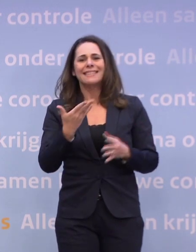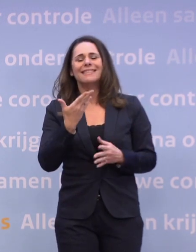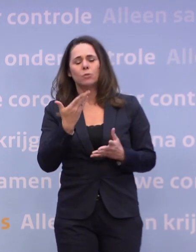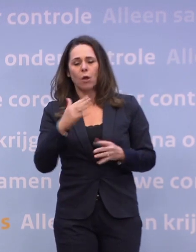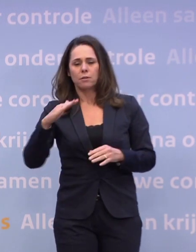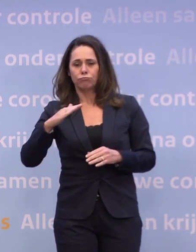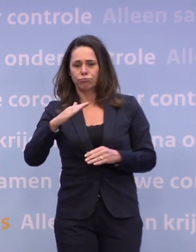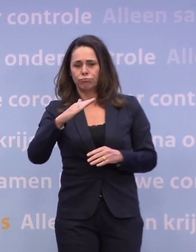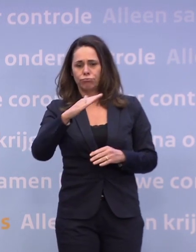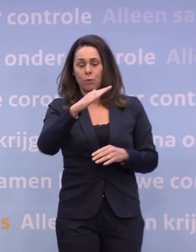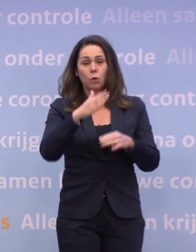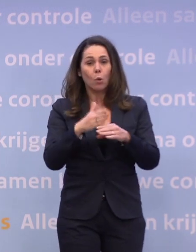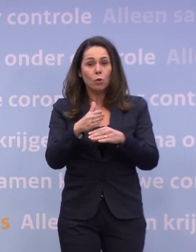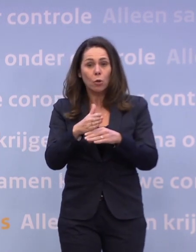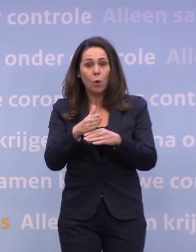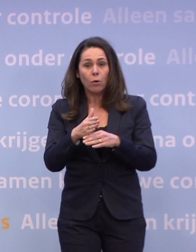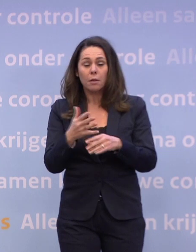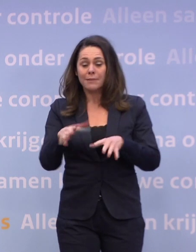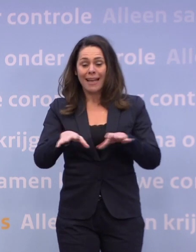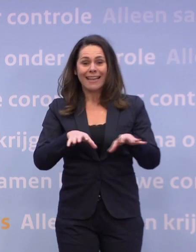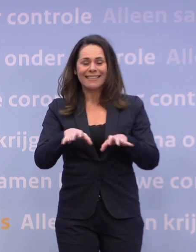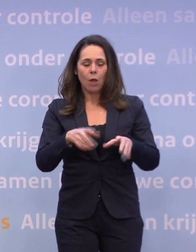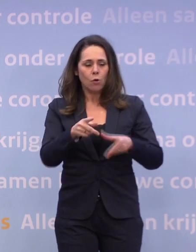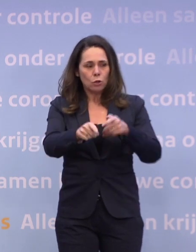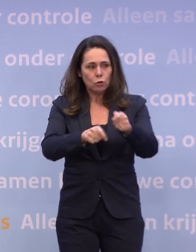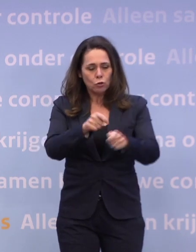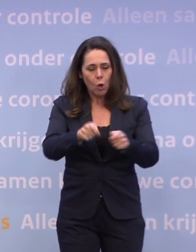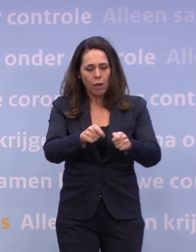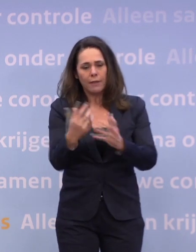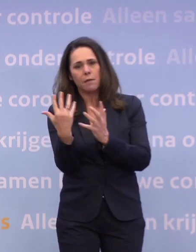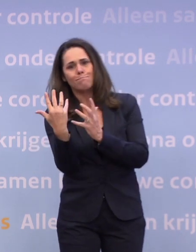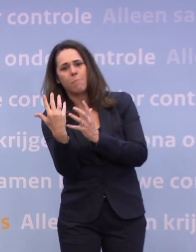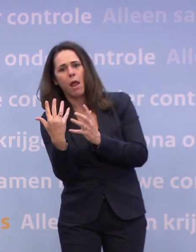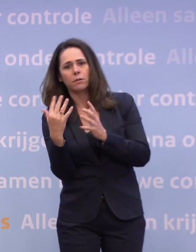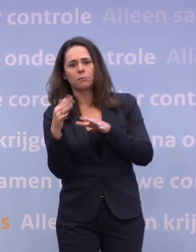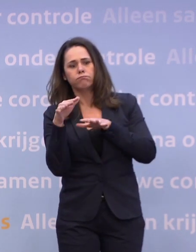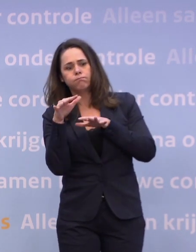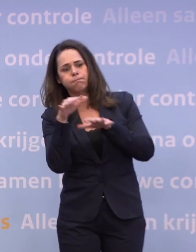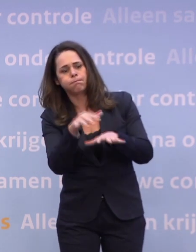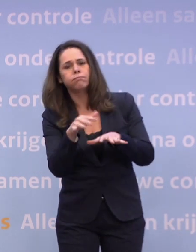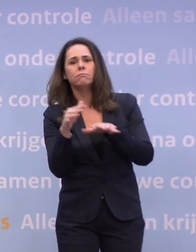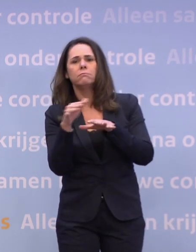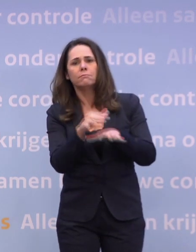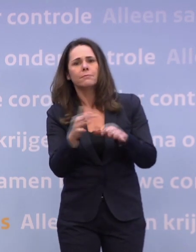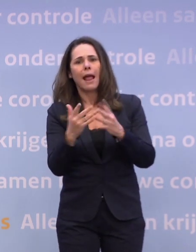...als dat oploopt en je zou op een gegeven moment het risico lopen... ...dat de zorg weer overbelast gaat raken omdat de aantallen besmettingen oplopen...